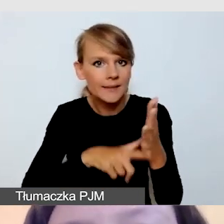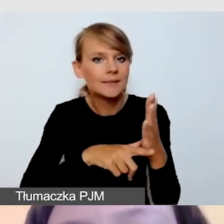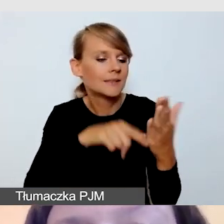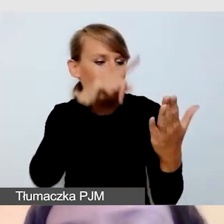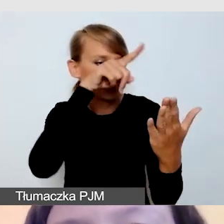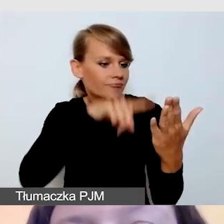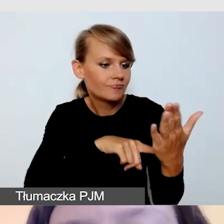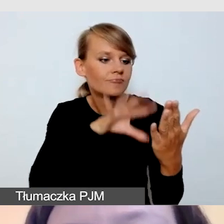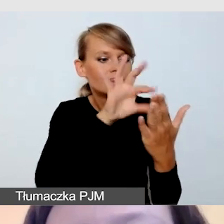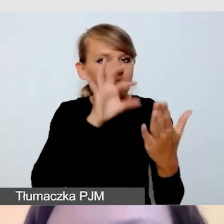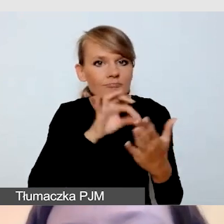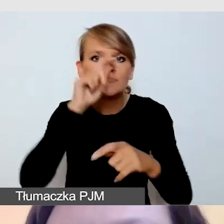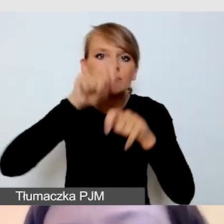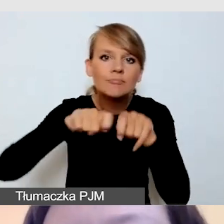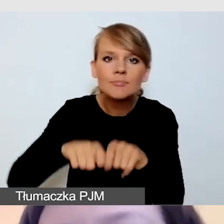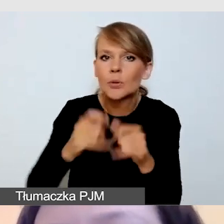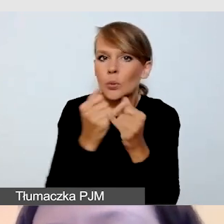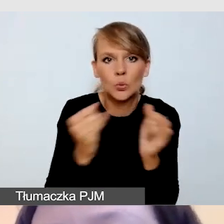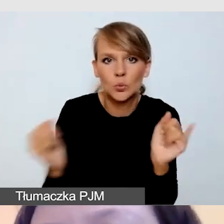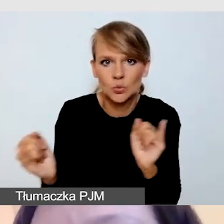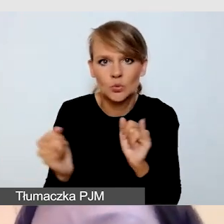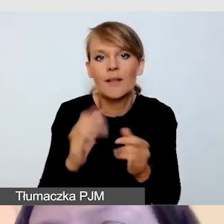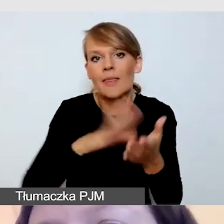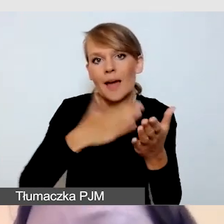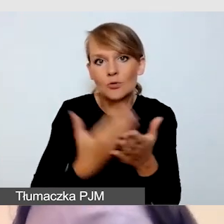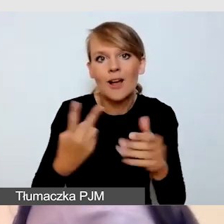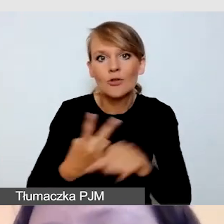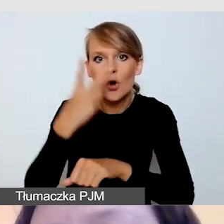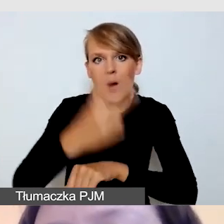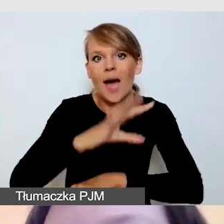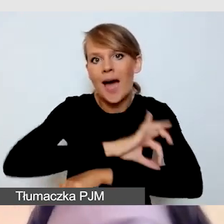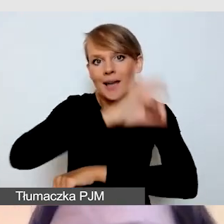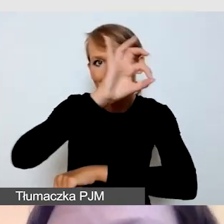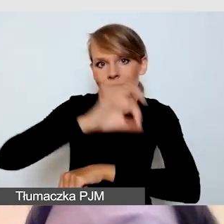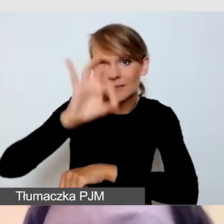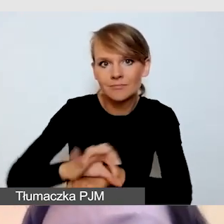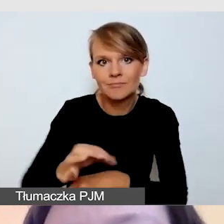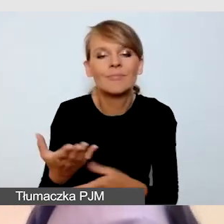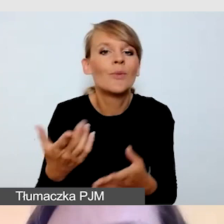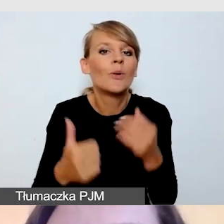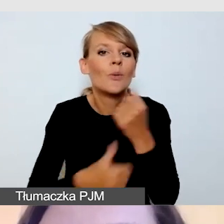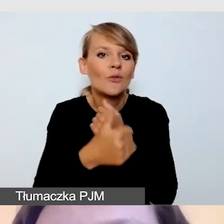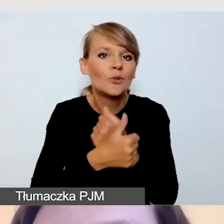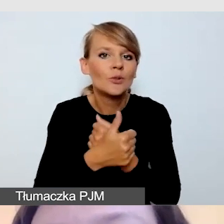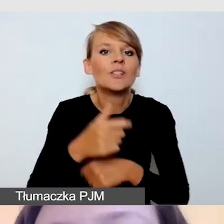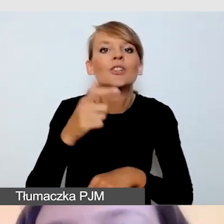takich jak choćby dostępność architektoniczna. Ze względu na czas i na szerokość zagadnień,